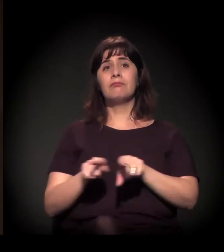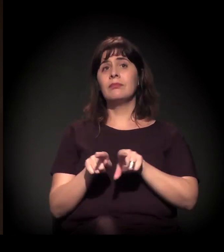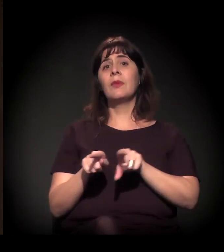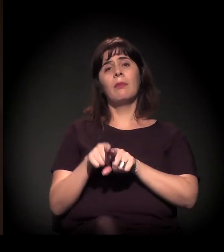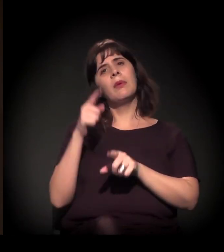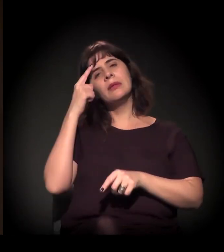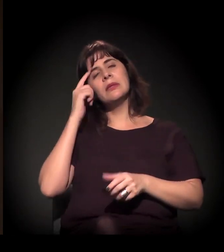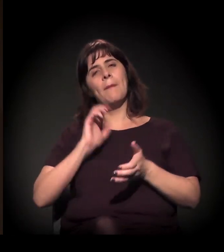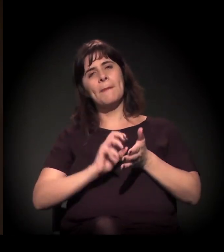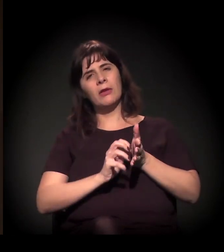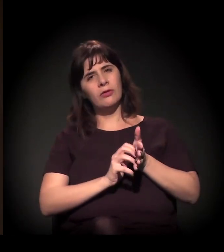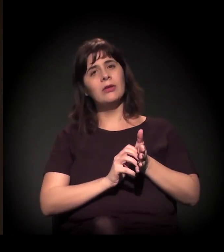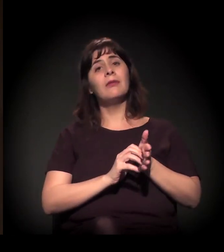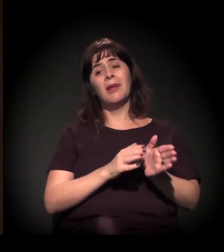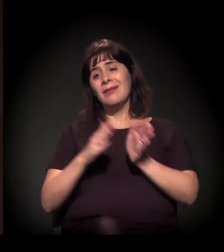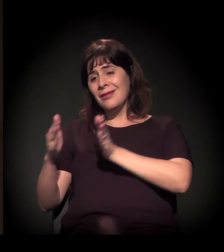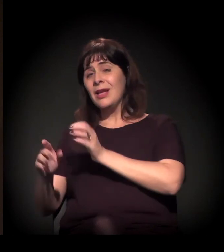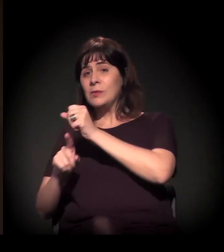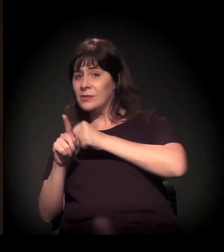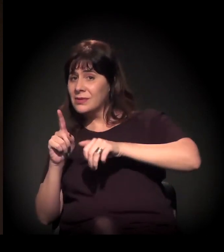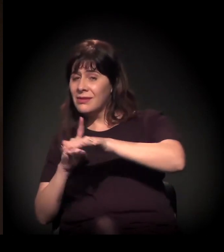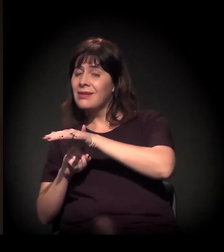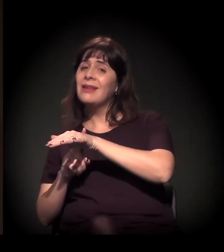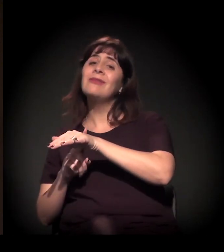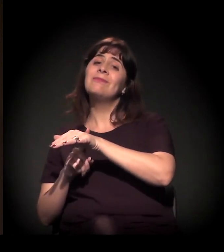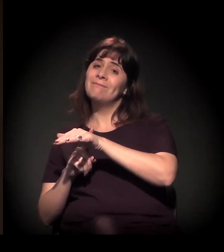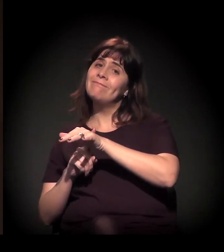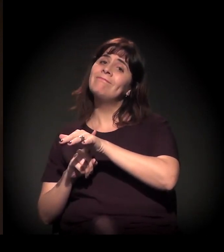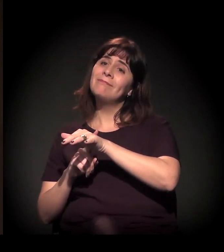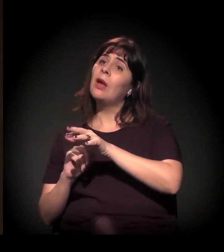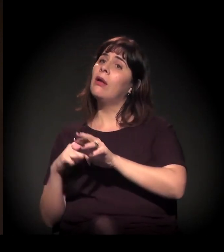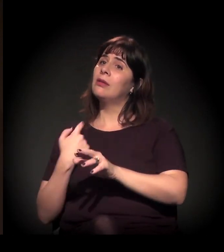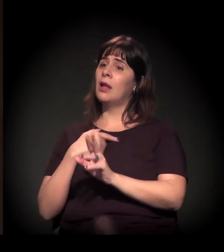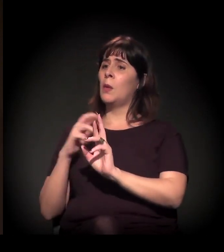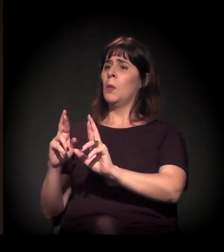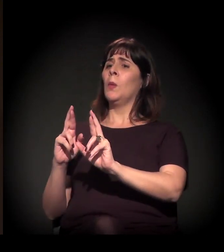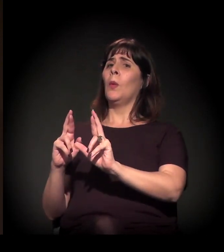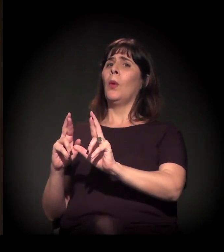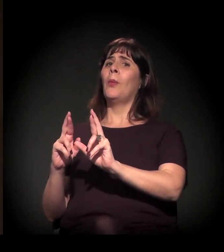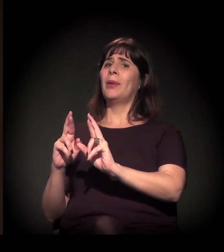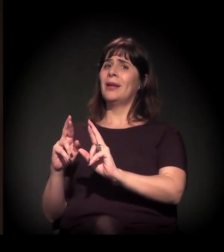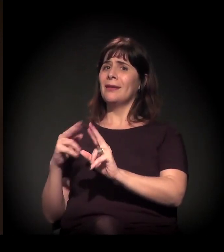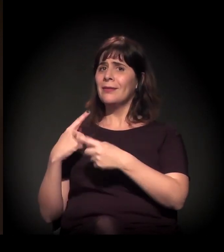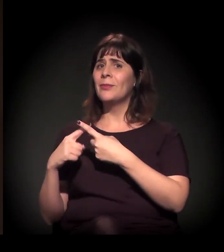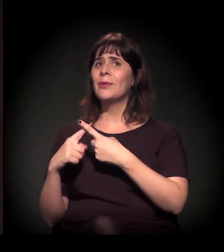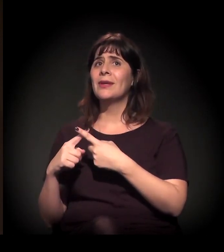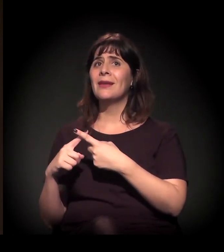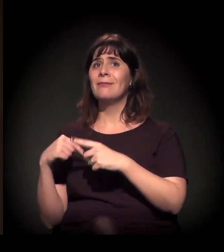Do ponto de vista da sociedade civil, acho que nós temos mais esperança porque estamos construindo esse processo.